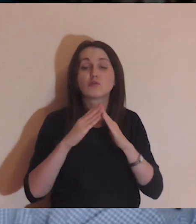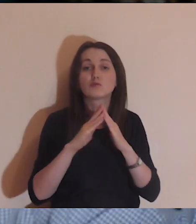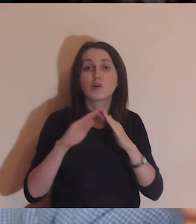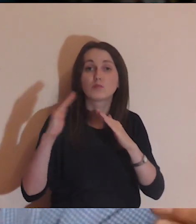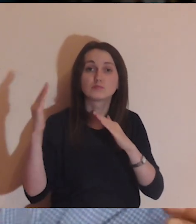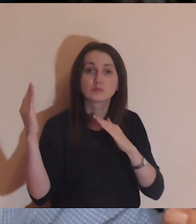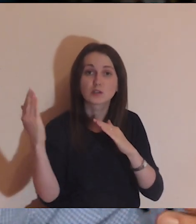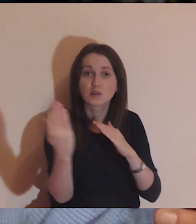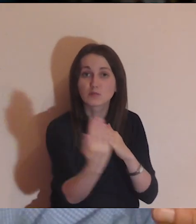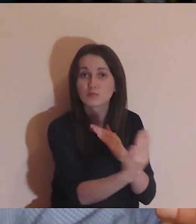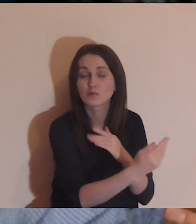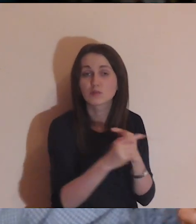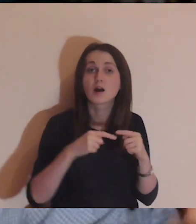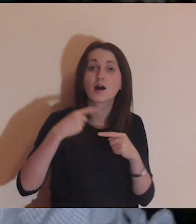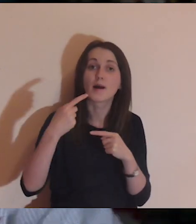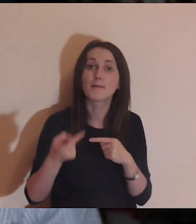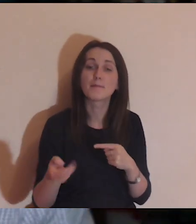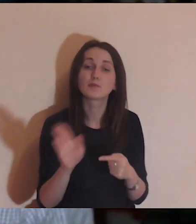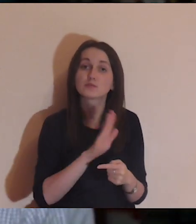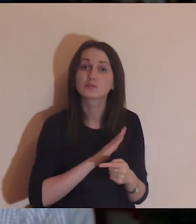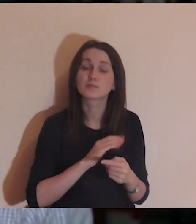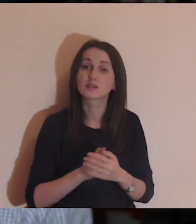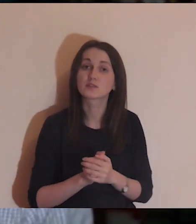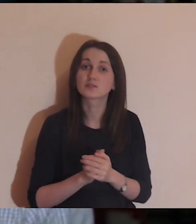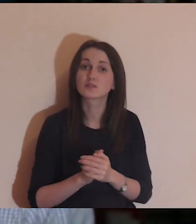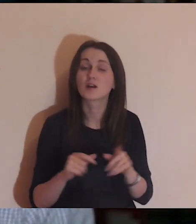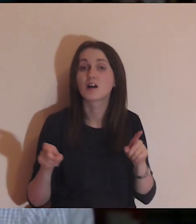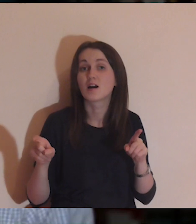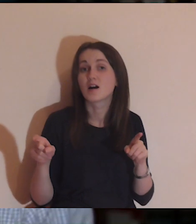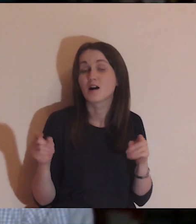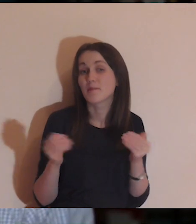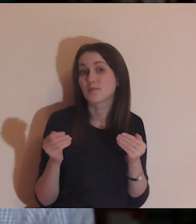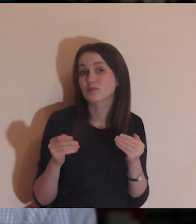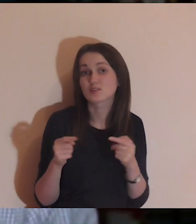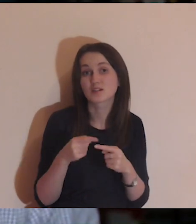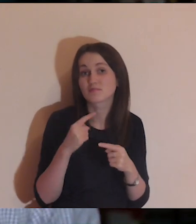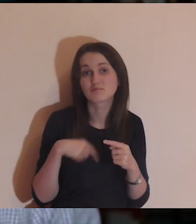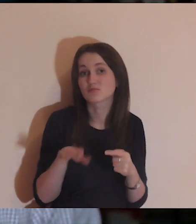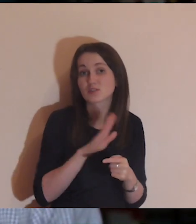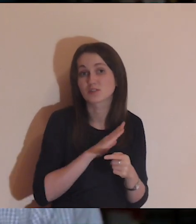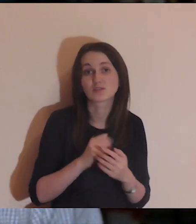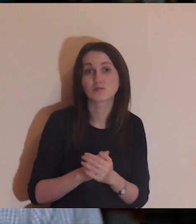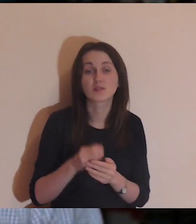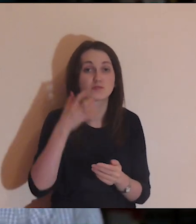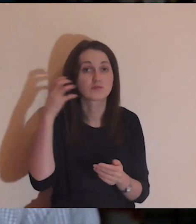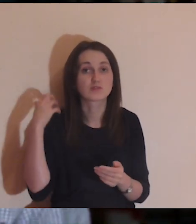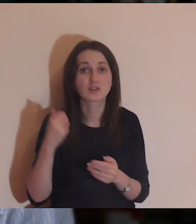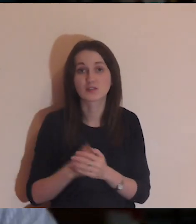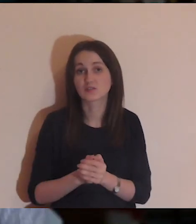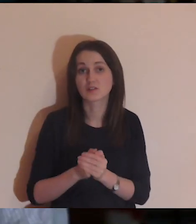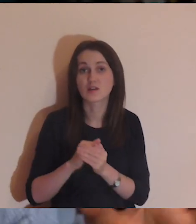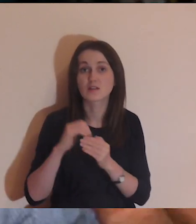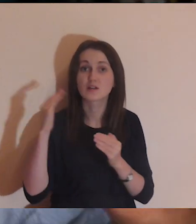później po śmierci (a może nawet już wcześniej)